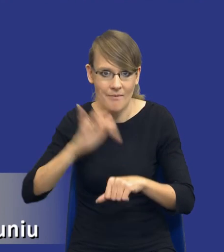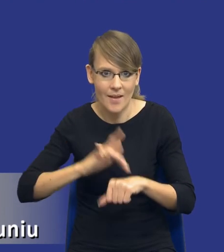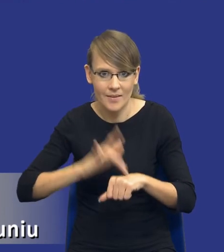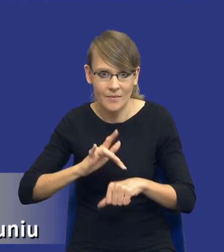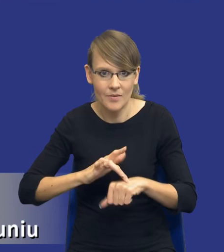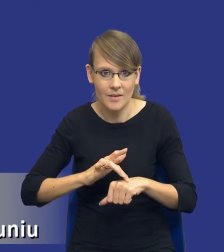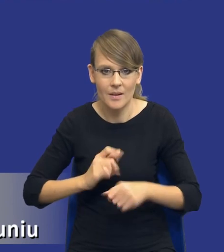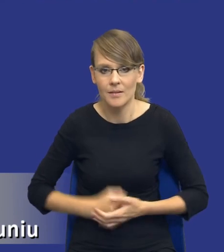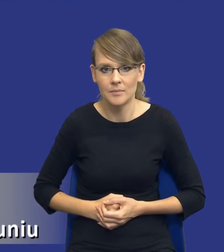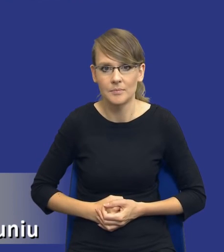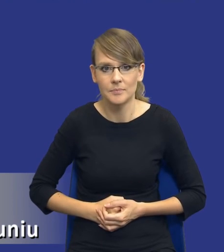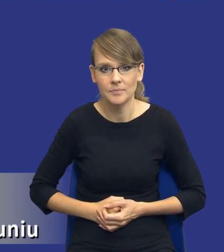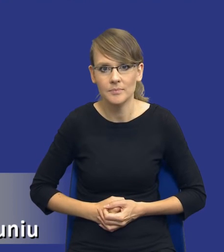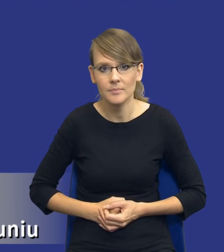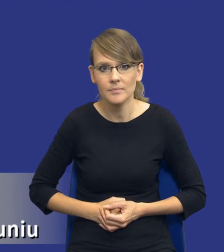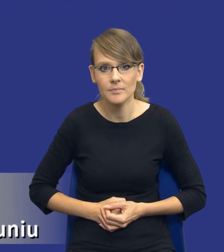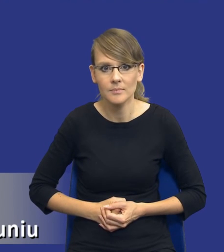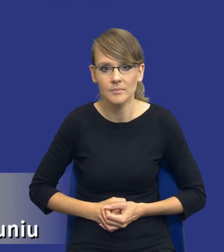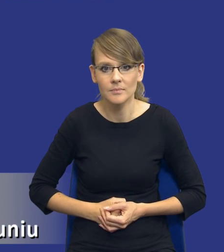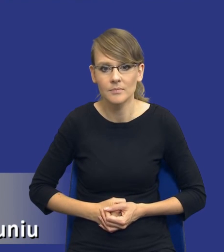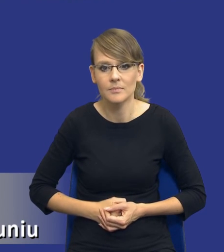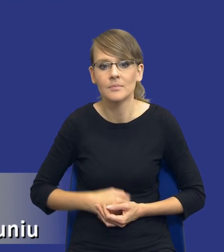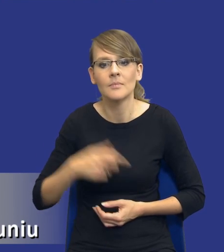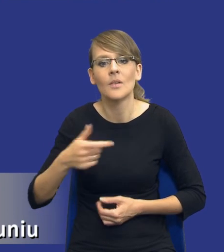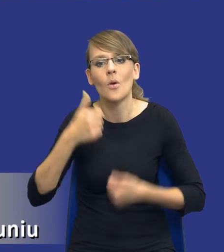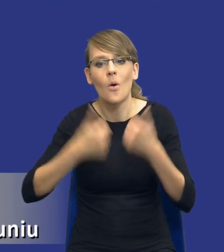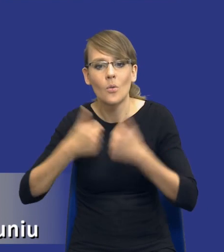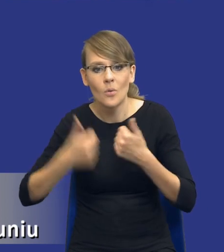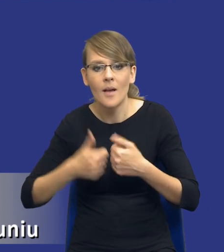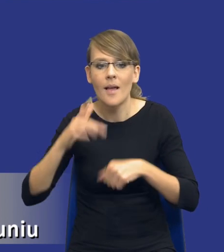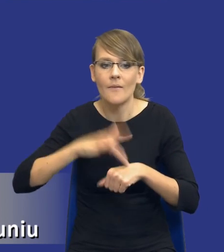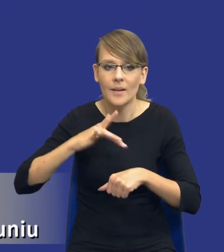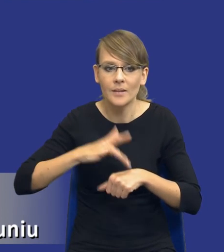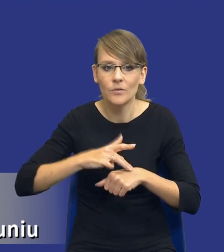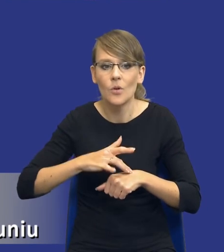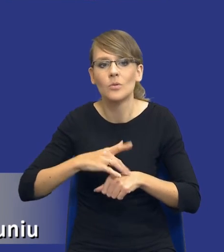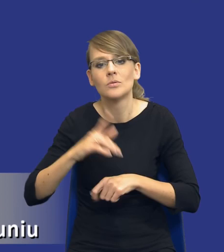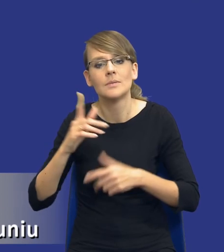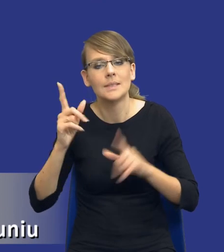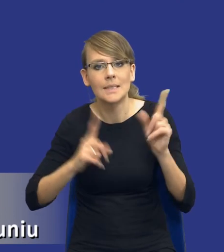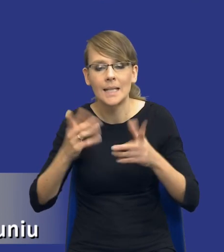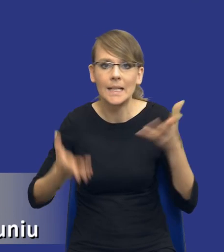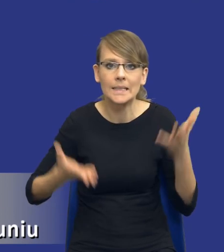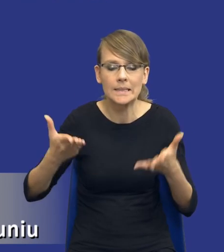Ta jakby, ta kolizja konkurencyjności i efektywności no czasem rzeczywiście może wystąpić. Przewidywanie